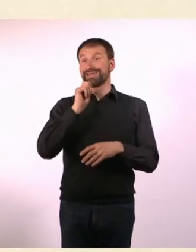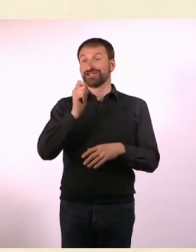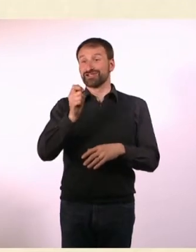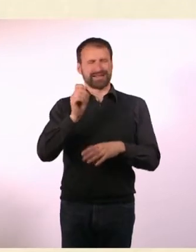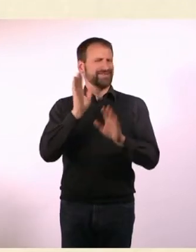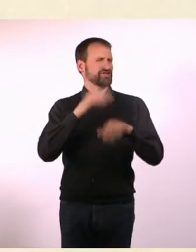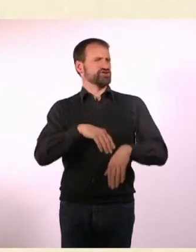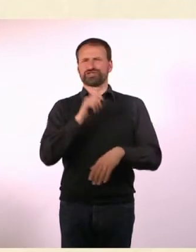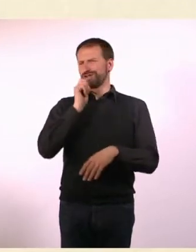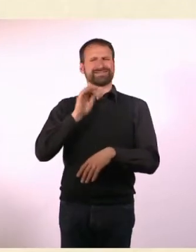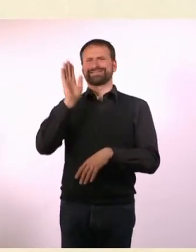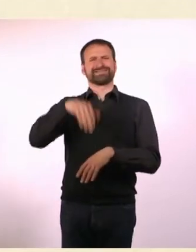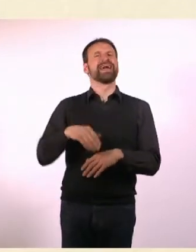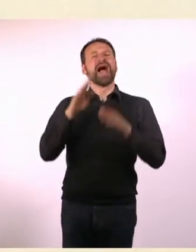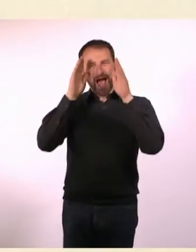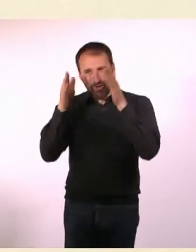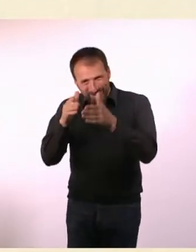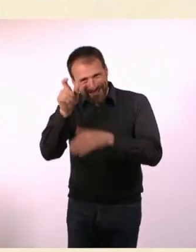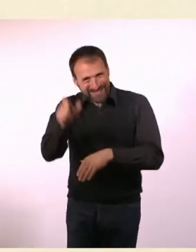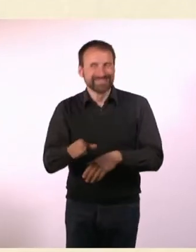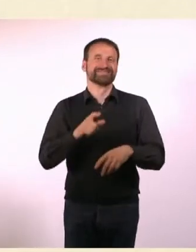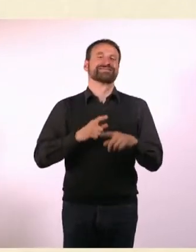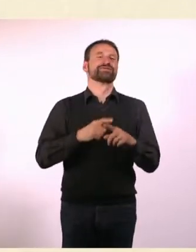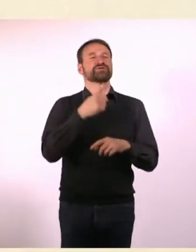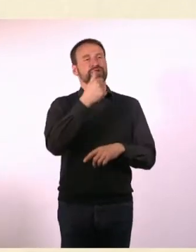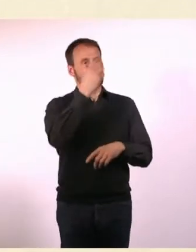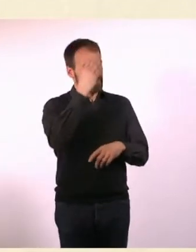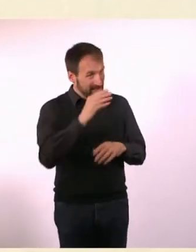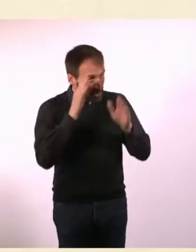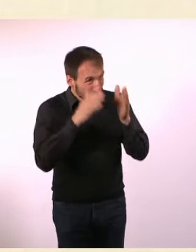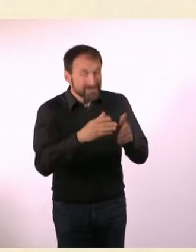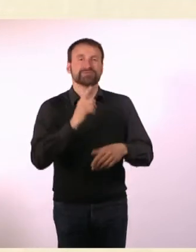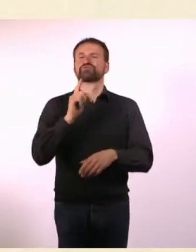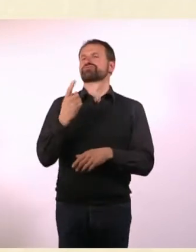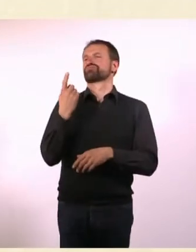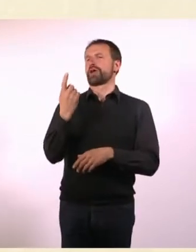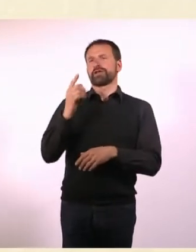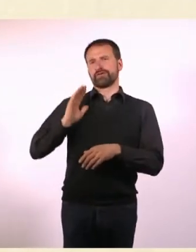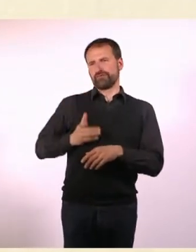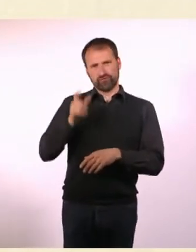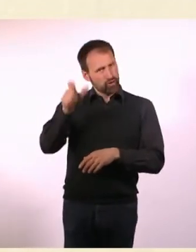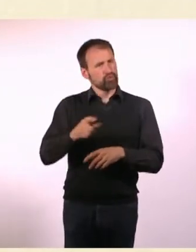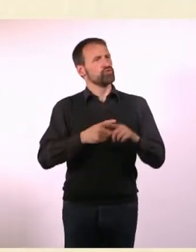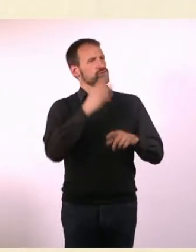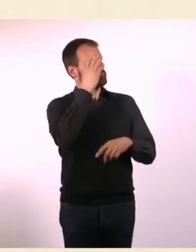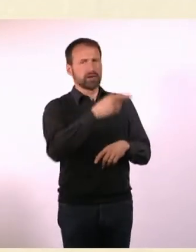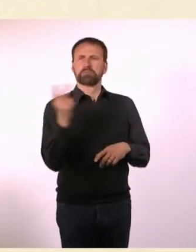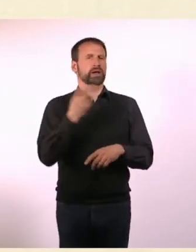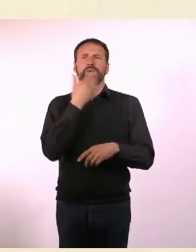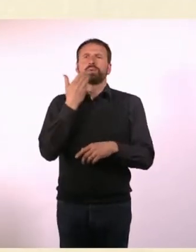eine Autistin, einen Autisten, eine Nicht-Autistin und einen Nicht-Autisten ... zu einem Gespräch gebeten, die alle BDSMler waren.